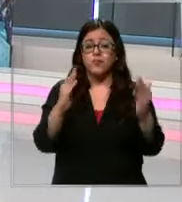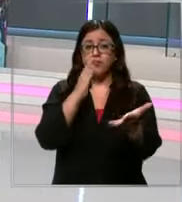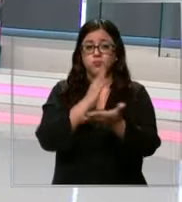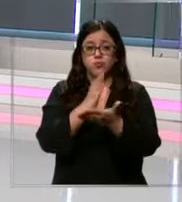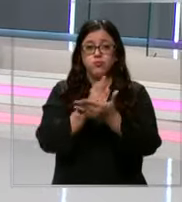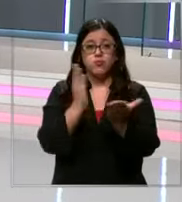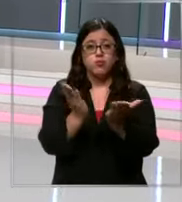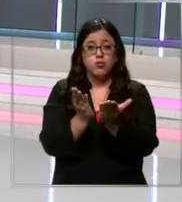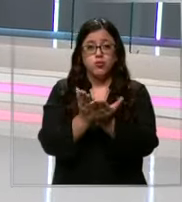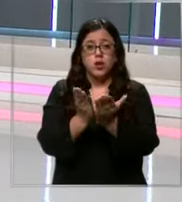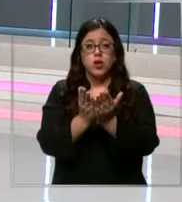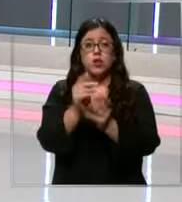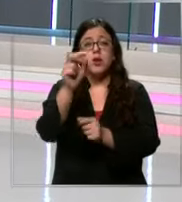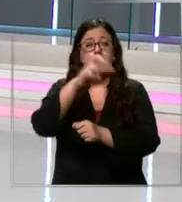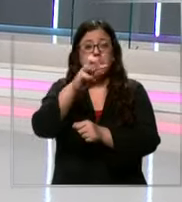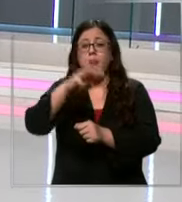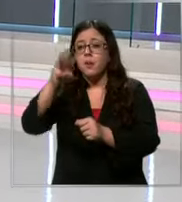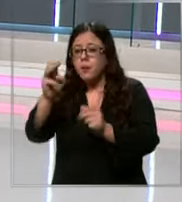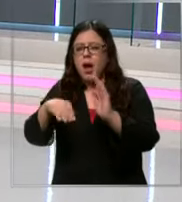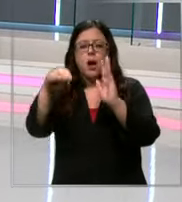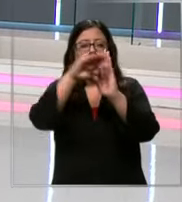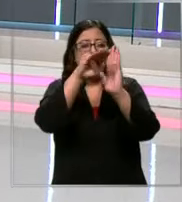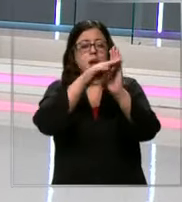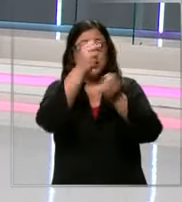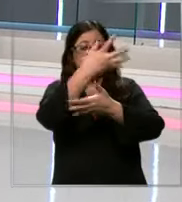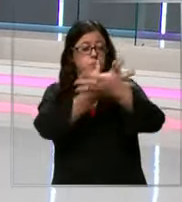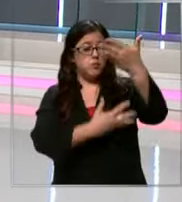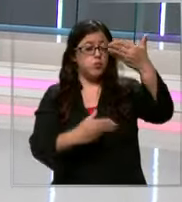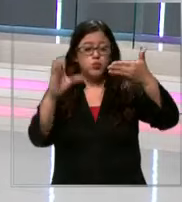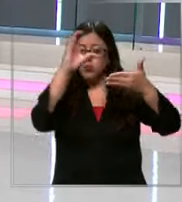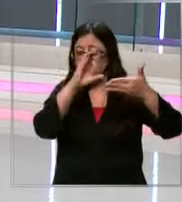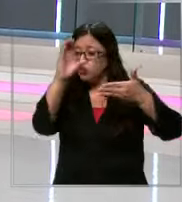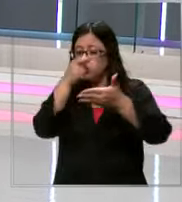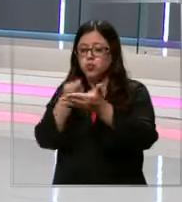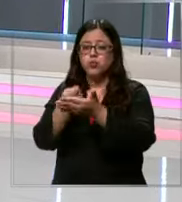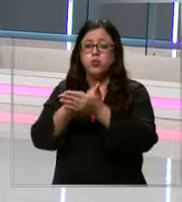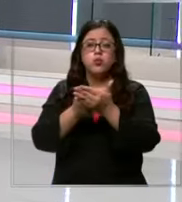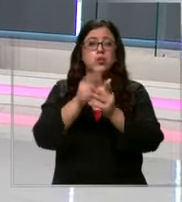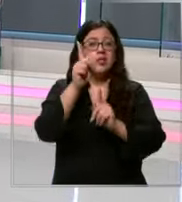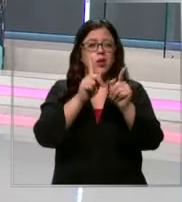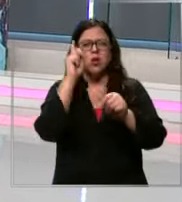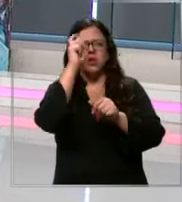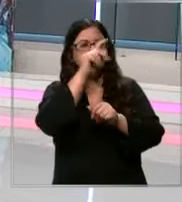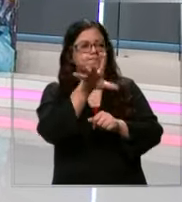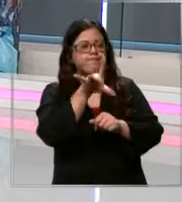largas listas buscan cada útil escolar los que a veces son bastante difíciles de encontrar por